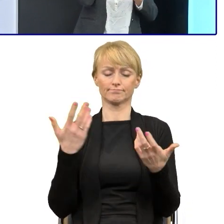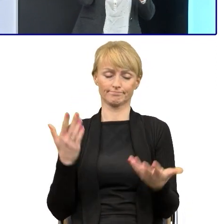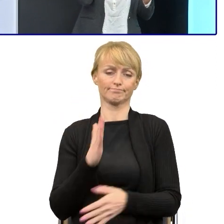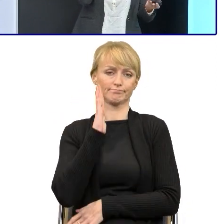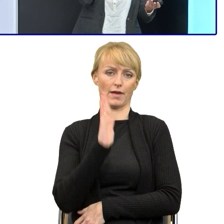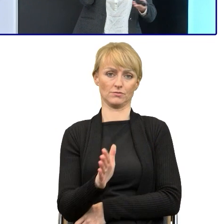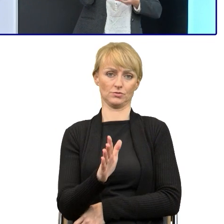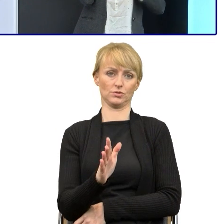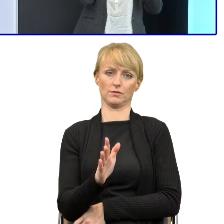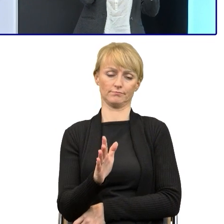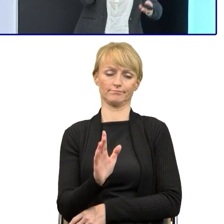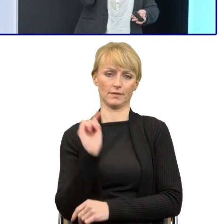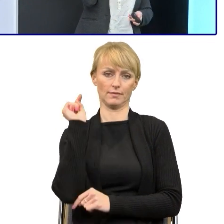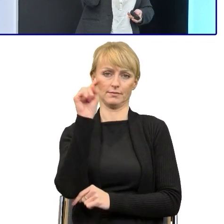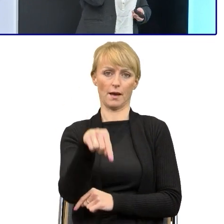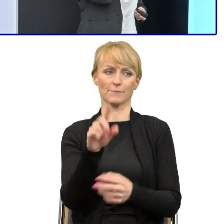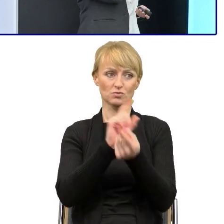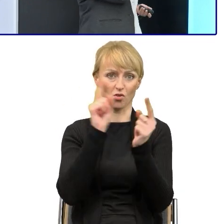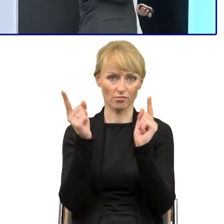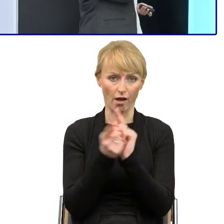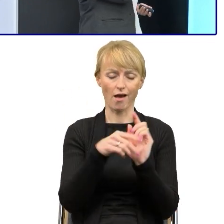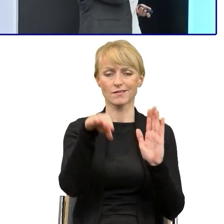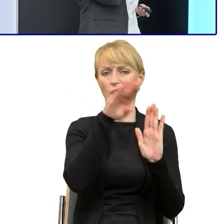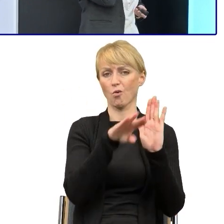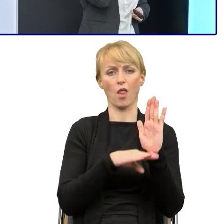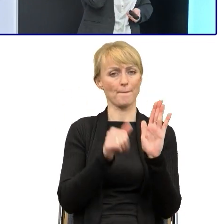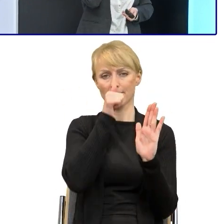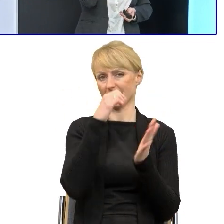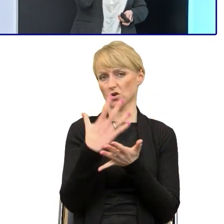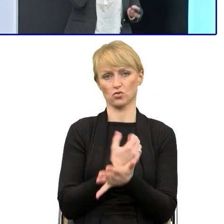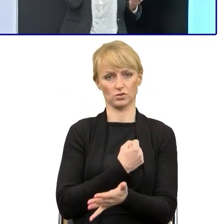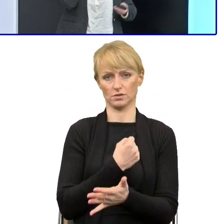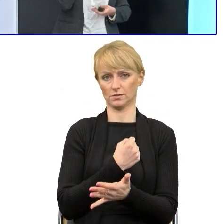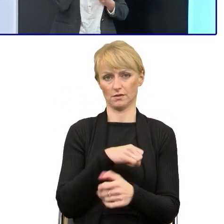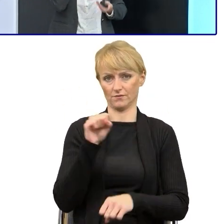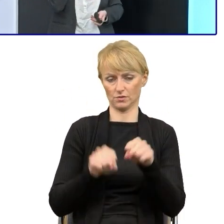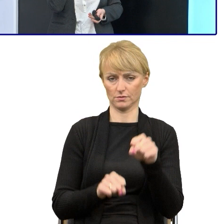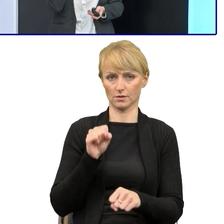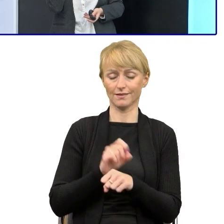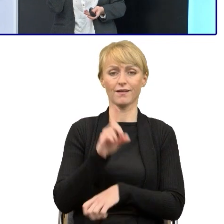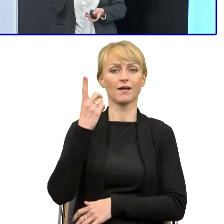to te regulaminy nie będą mogły być wykorzystywane w sądzie. Natomiast to, co pomogło nam w tej dyskusji z prawnikami,